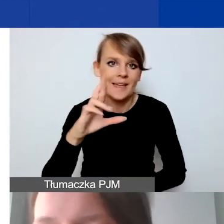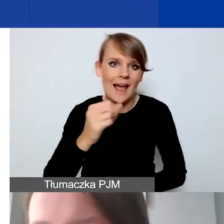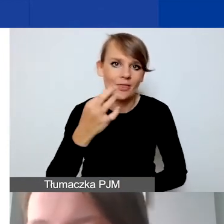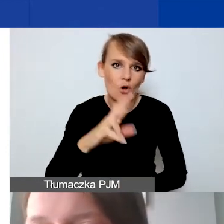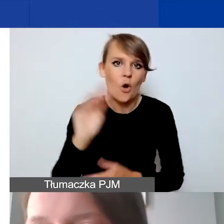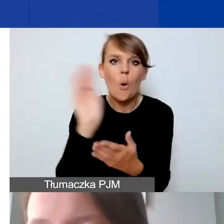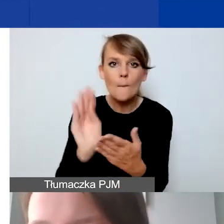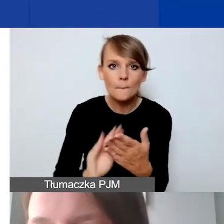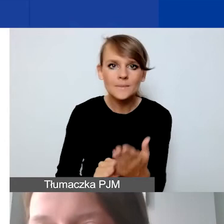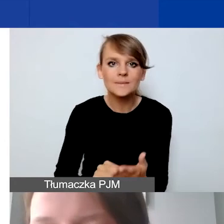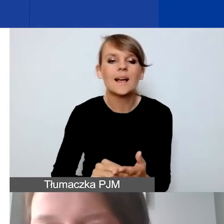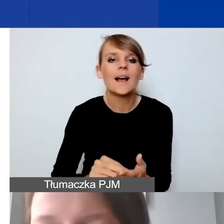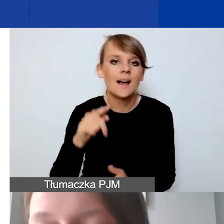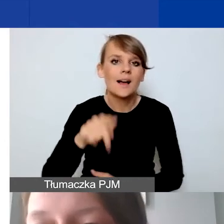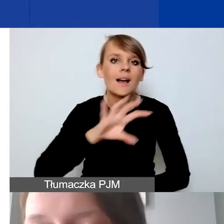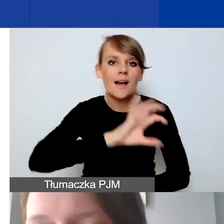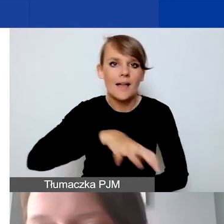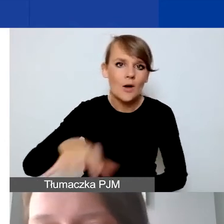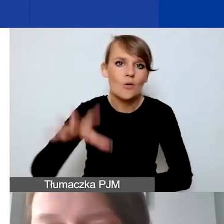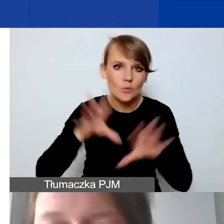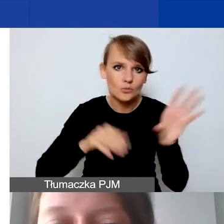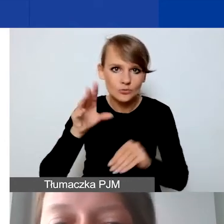pozycje, kategorie budżetowe dla danego działania.